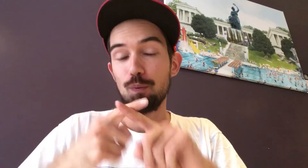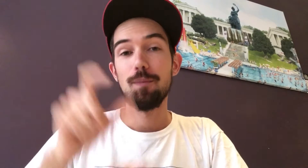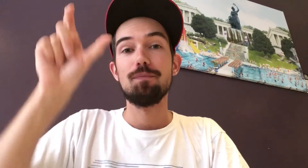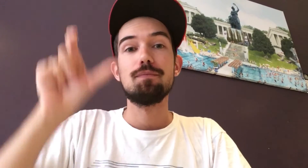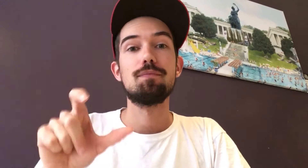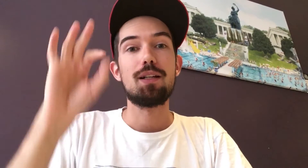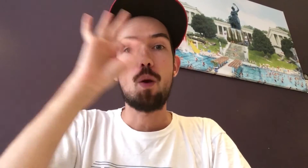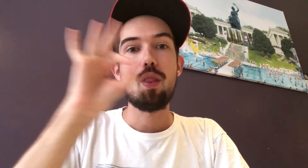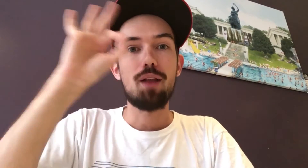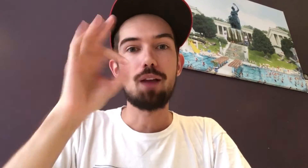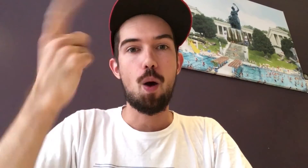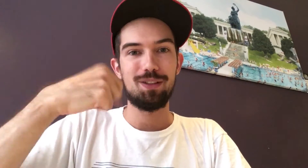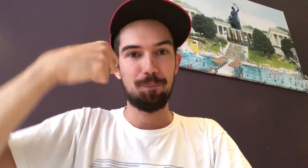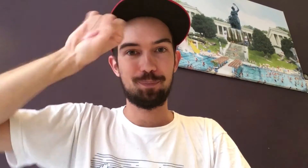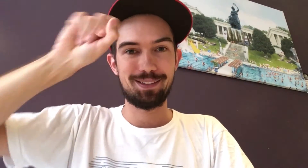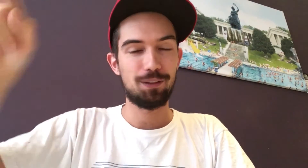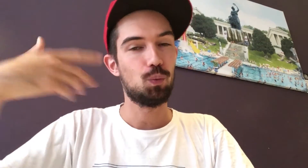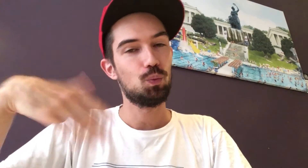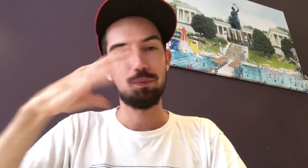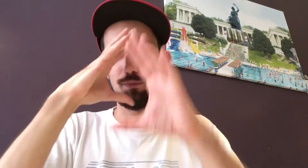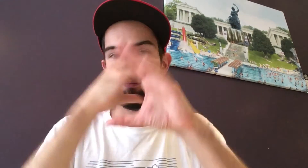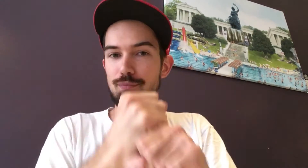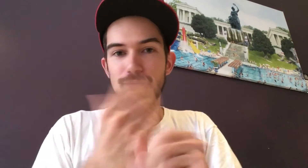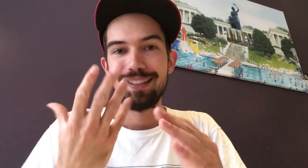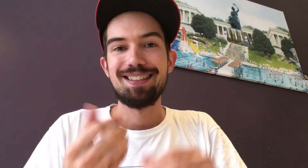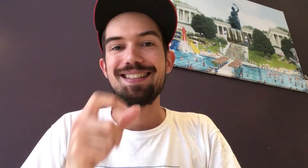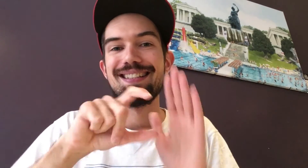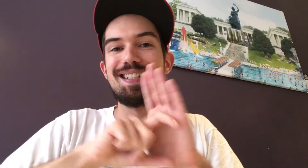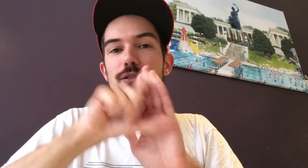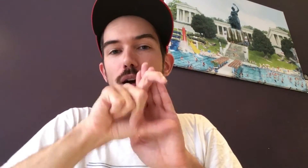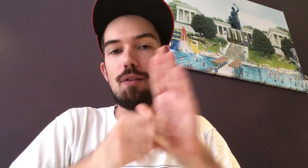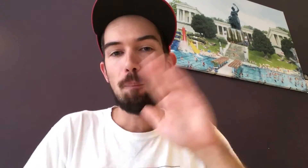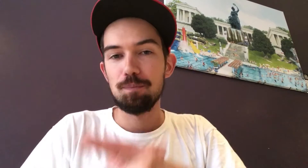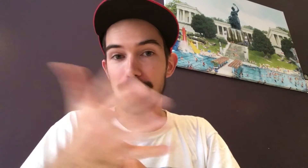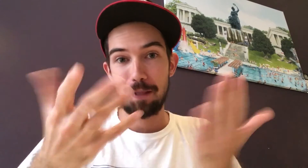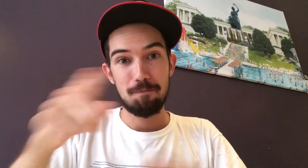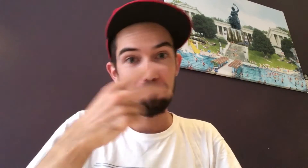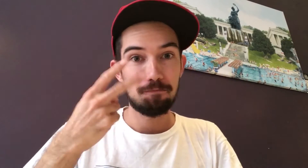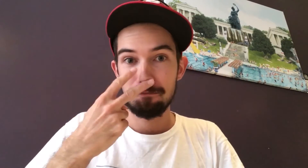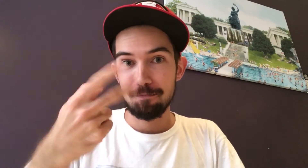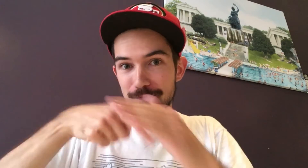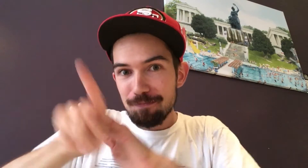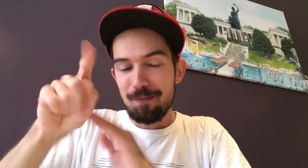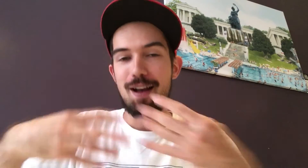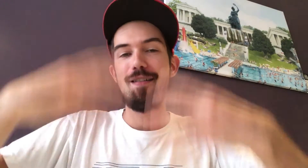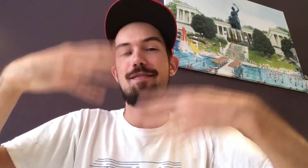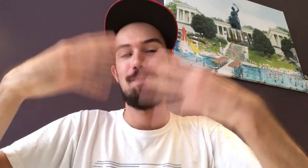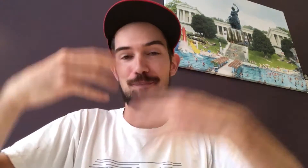Hinzu kommt Jolanta aus Berlin Ihre Leidenschaft ist Instagram. Dort könnt ihr ihre Fotos sehen.